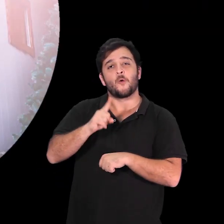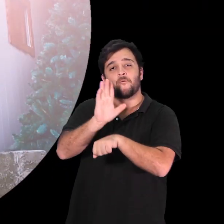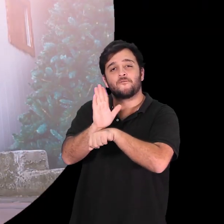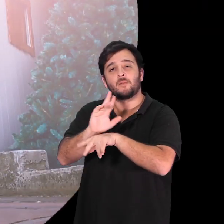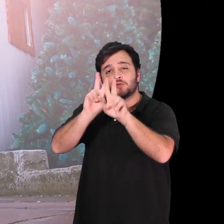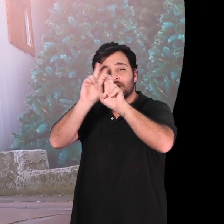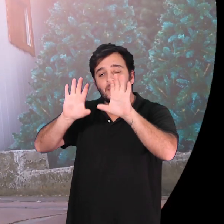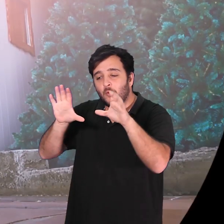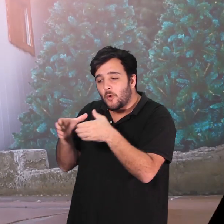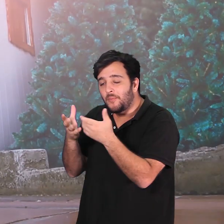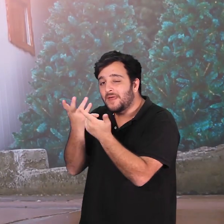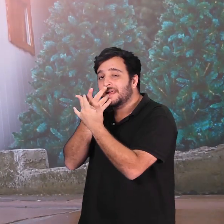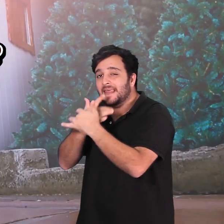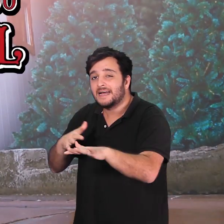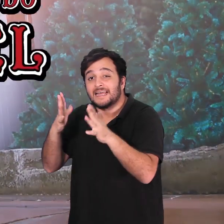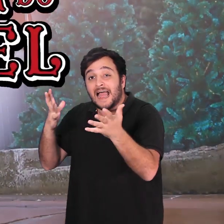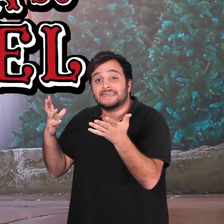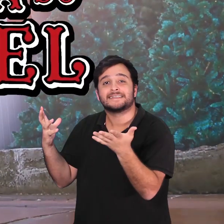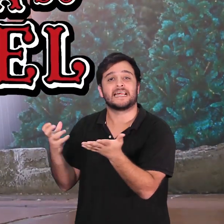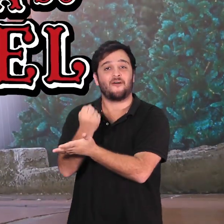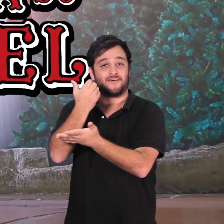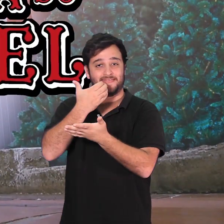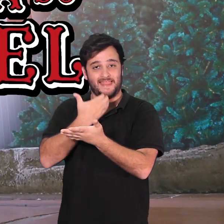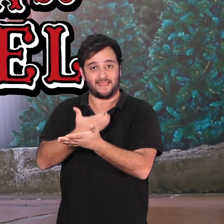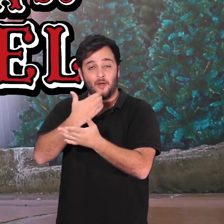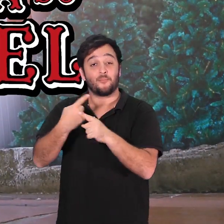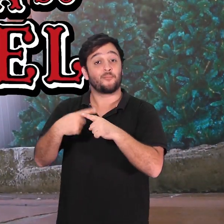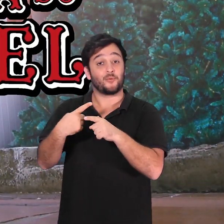A Roupa Nova do Papai Noel conta como um grupo de crianças